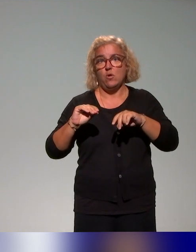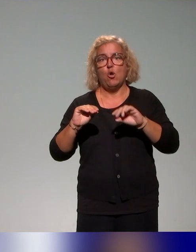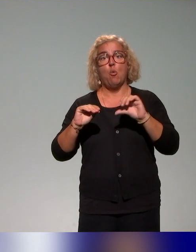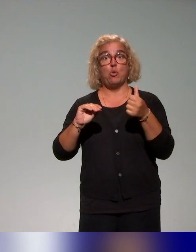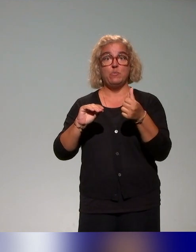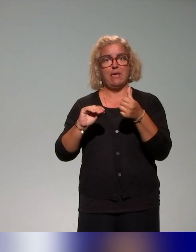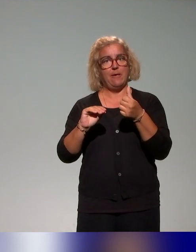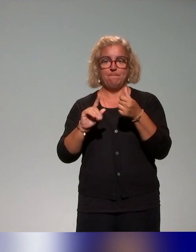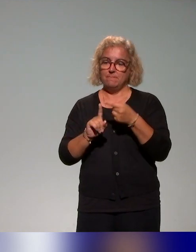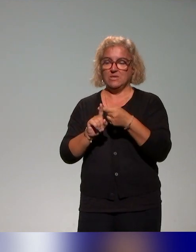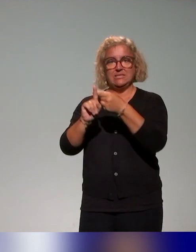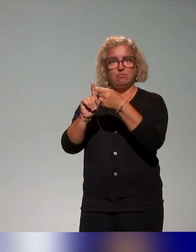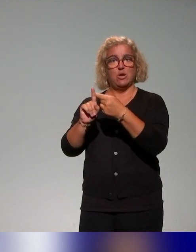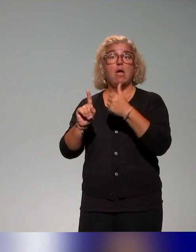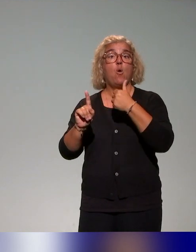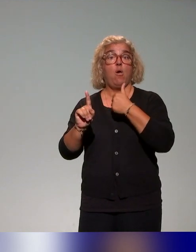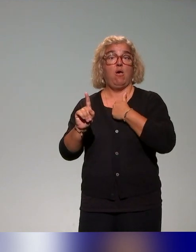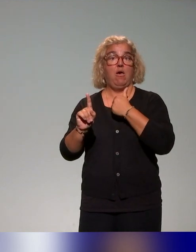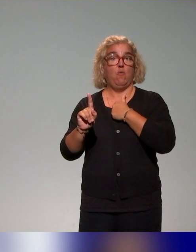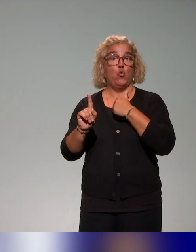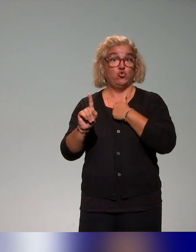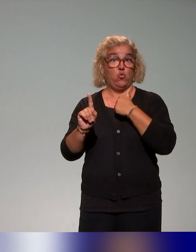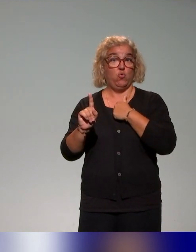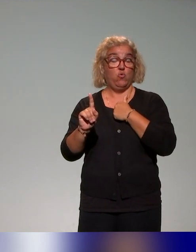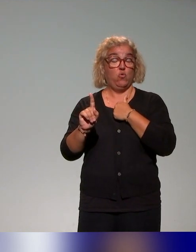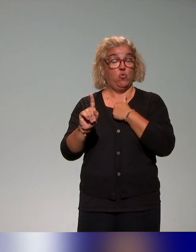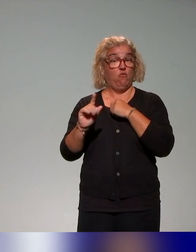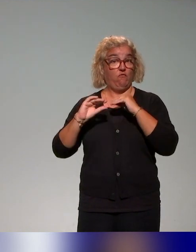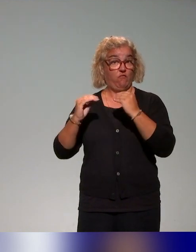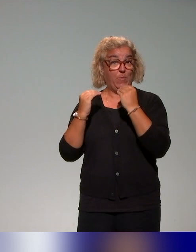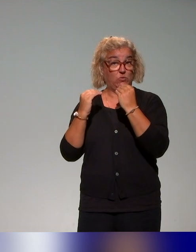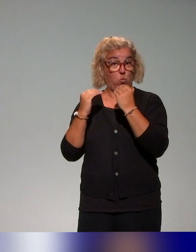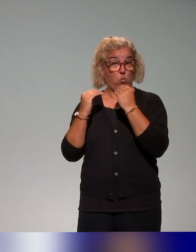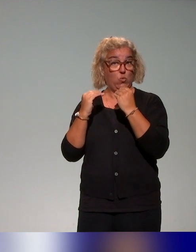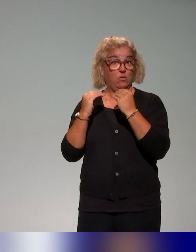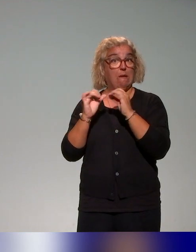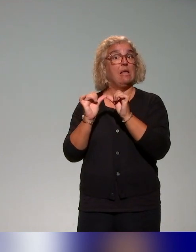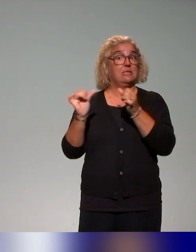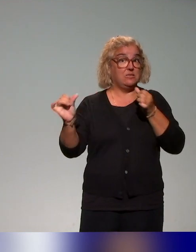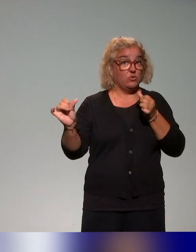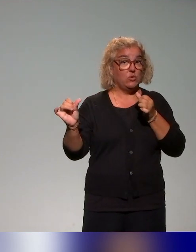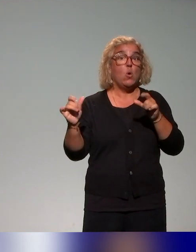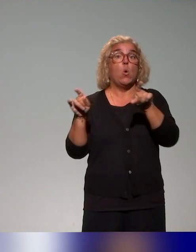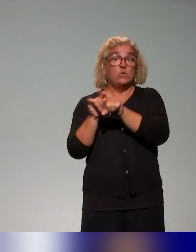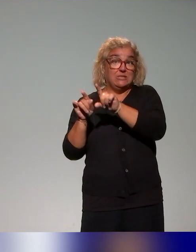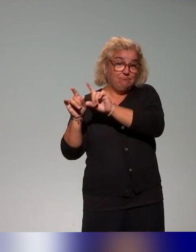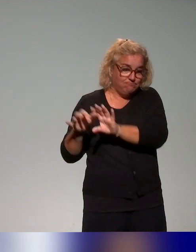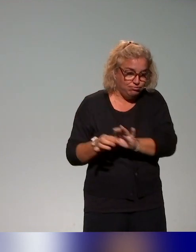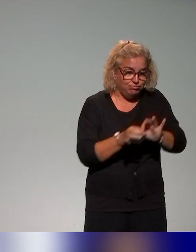principalement à distance. Il y aura cette action-là, mais aussi cet axe d'autoformation sera associé à des ateliers de formation en présence,